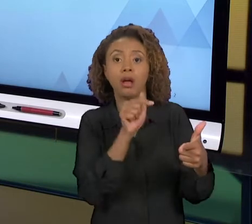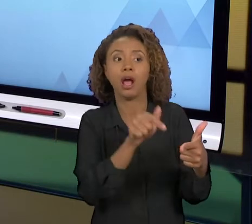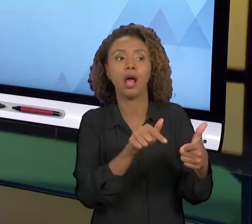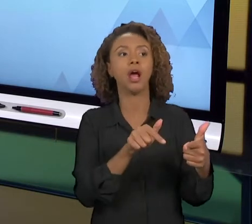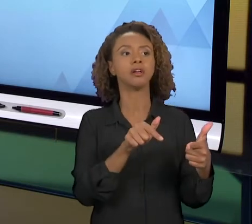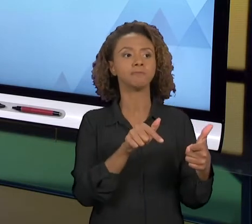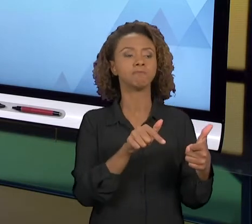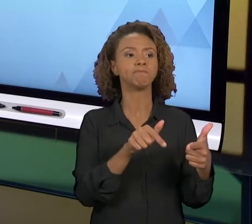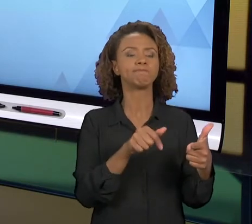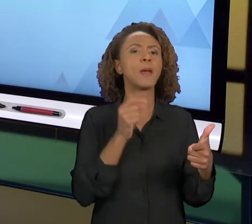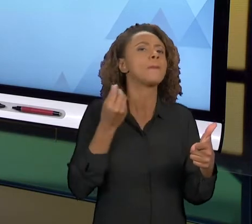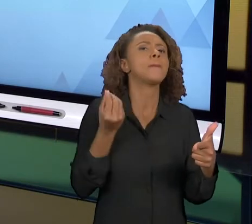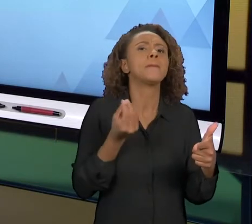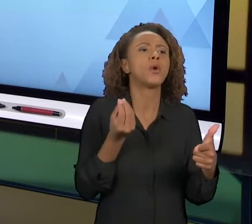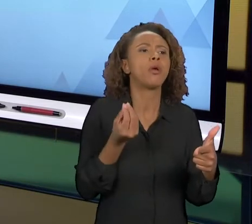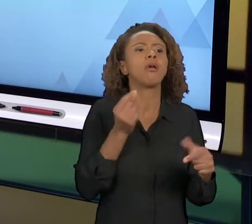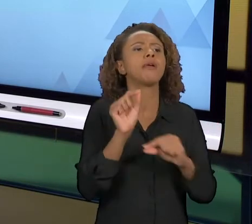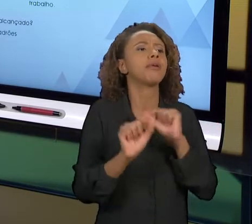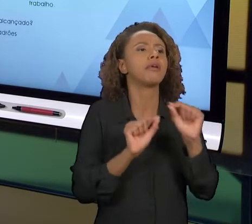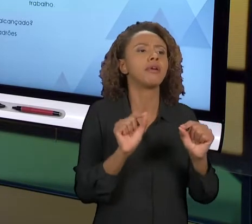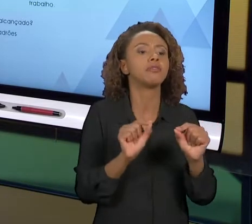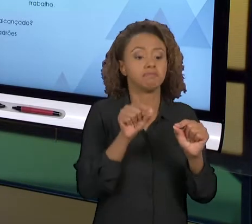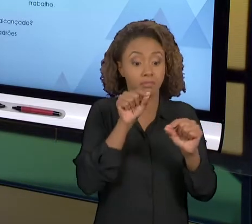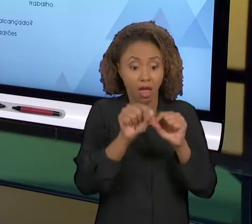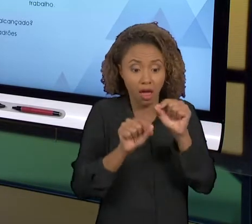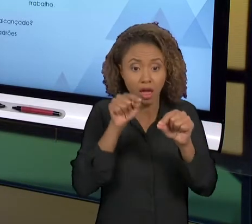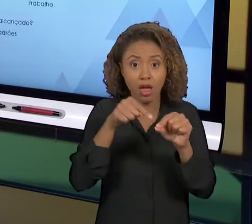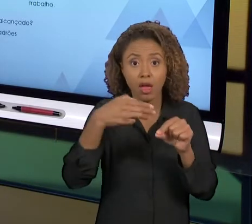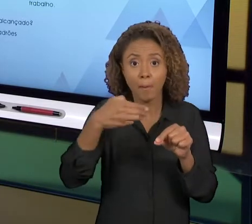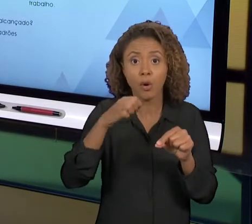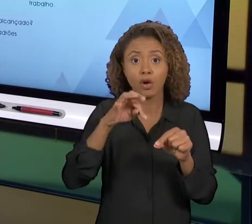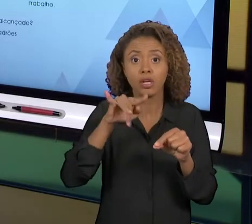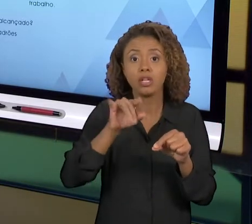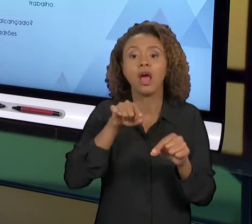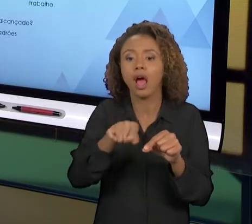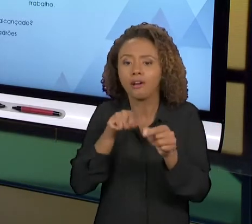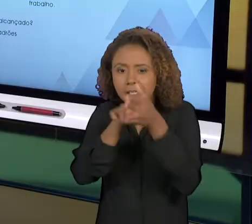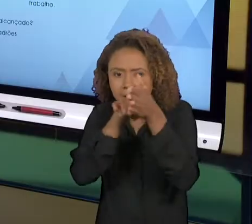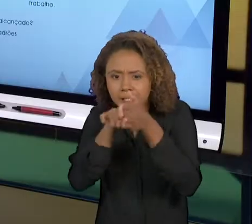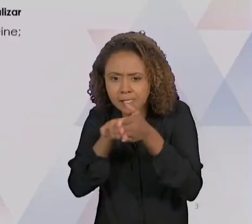ELE QUE NÓS VAMOS CONHECER AGORA. O CICLO 'PDCA',